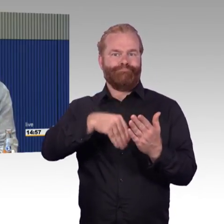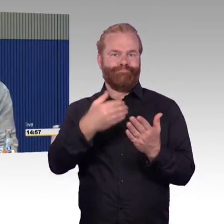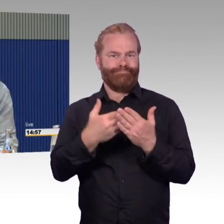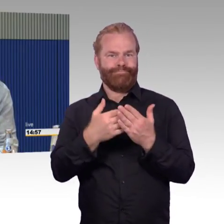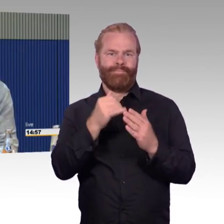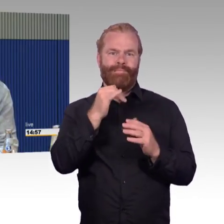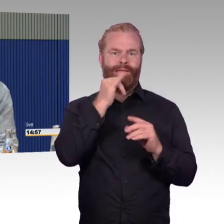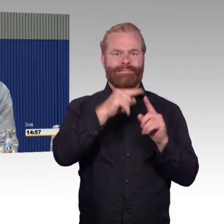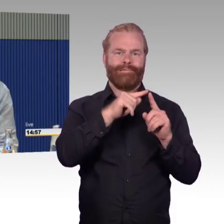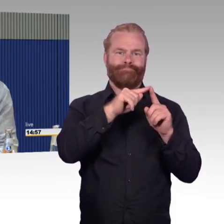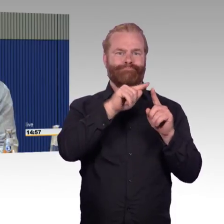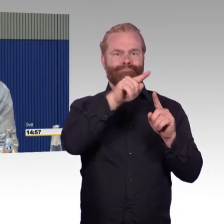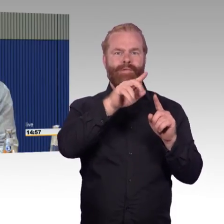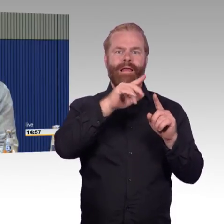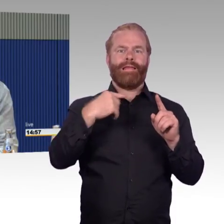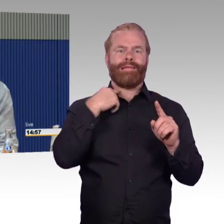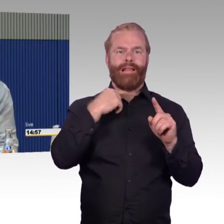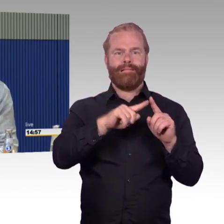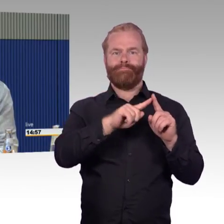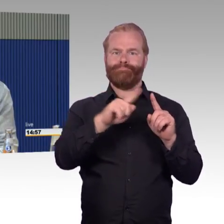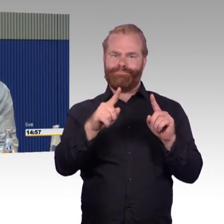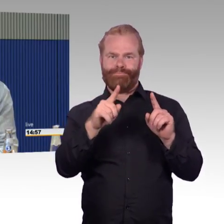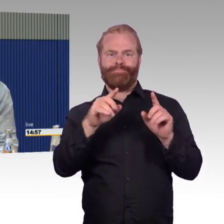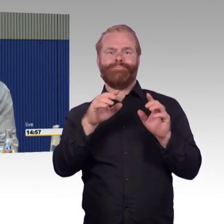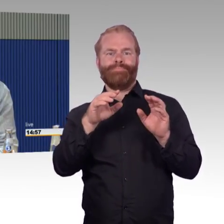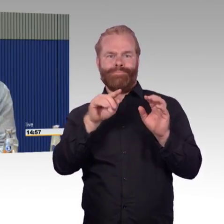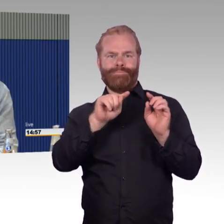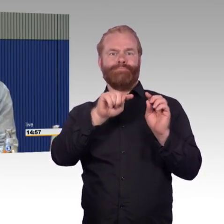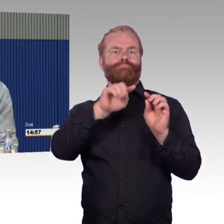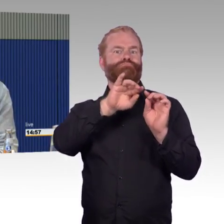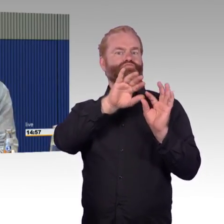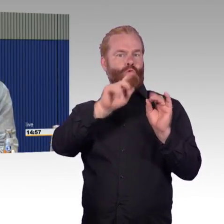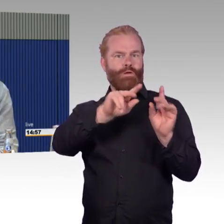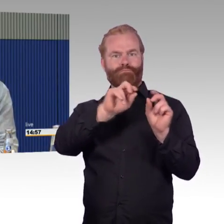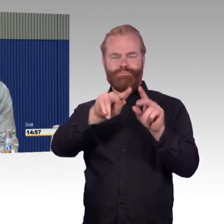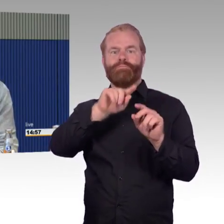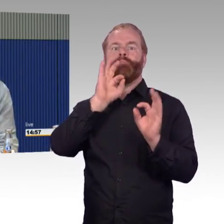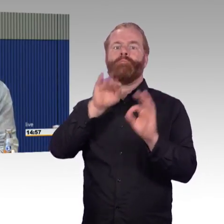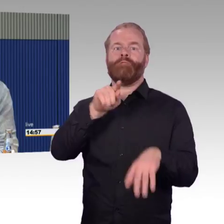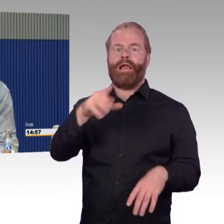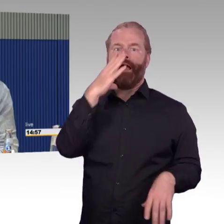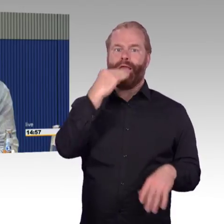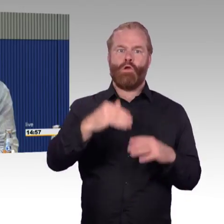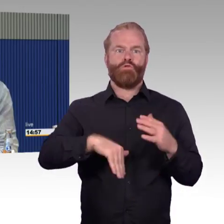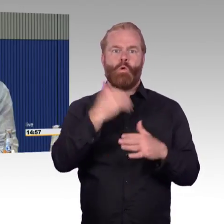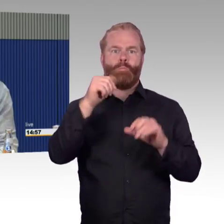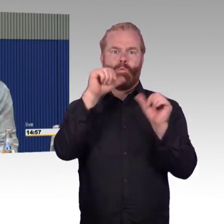den ich mit gutem Gewissen genutzt hätte. Aber wir kamen in einen neuen ICE und dort waren genau diese Probleme wieder.